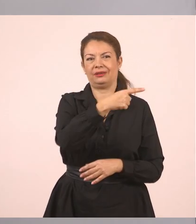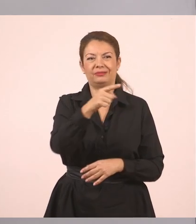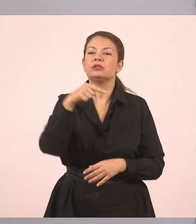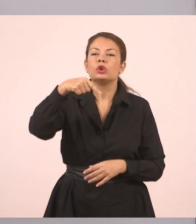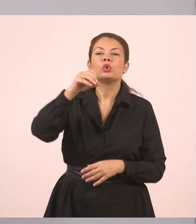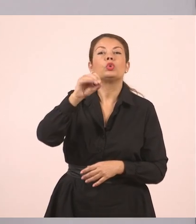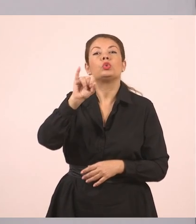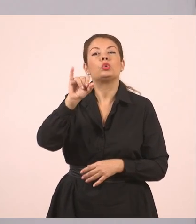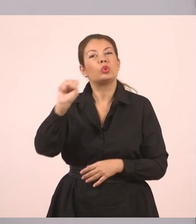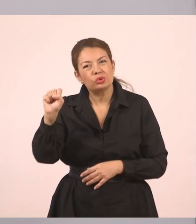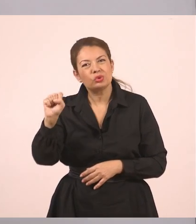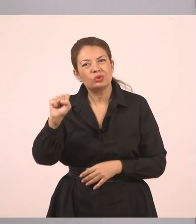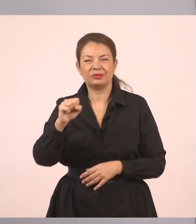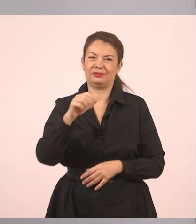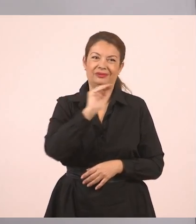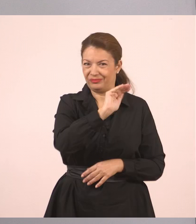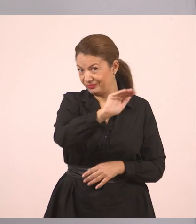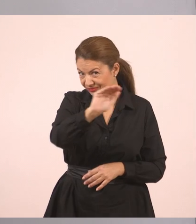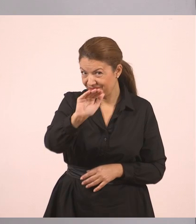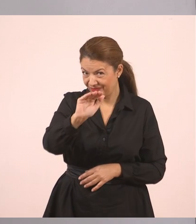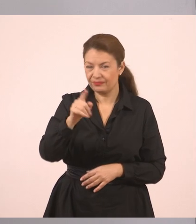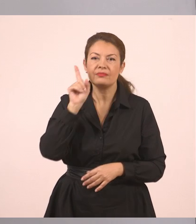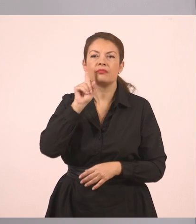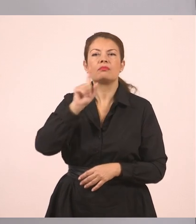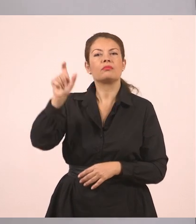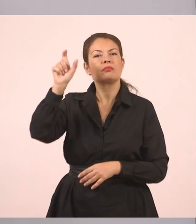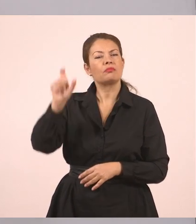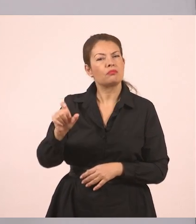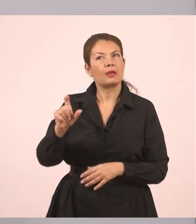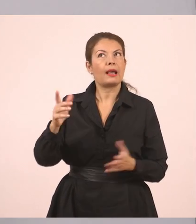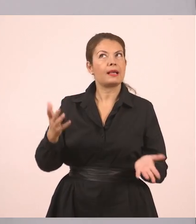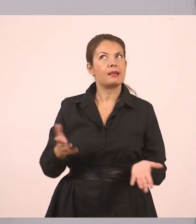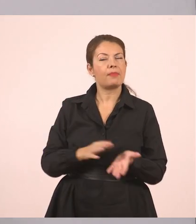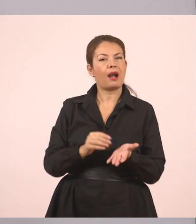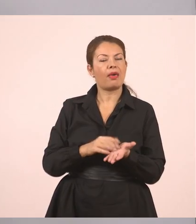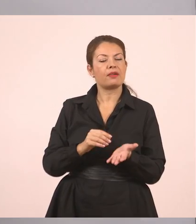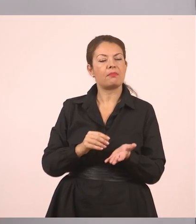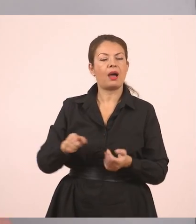Η υπάλληλος... Έχουμε το "εμείς" όμως, άρα είναι "μας ρώτησε".